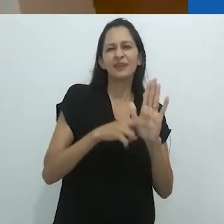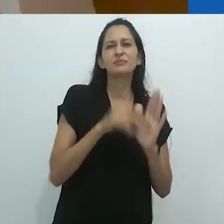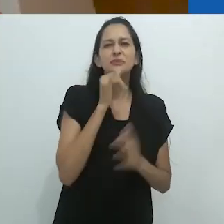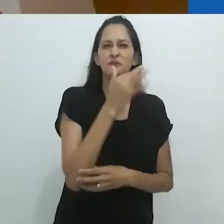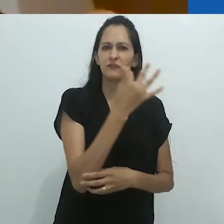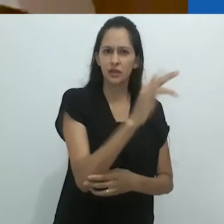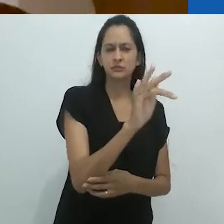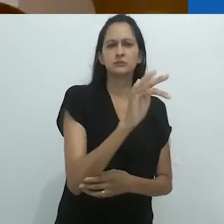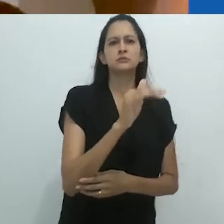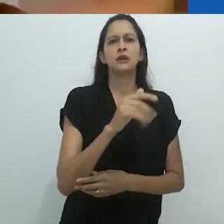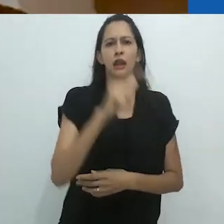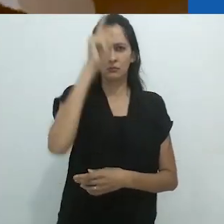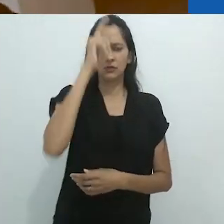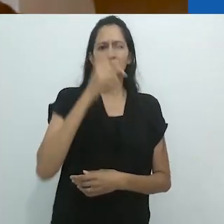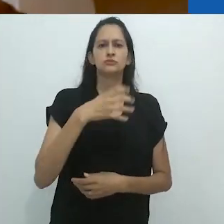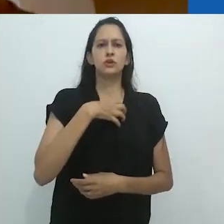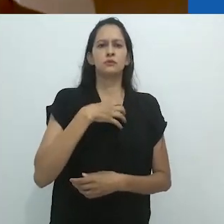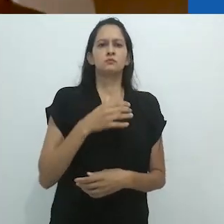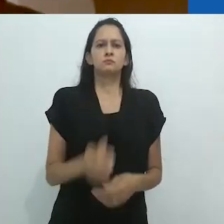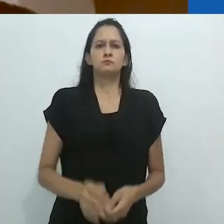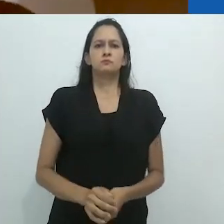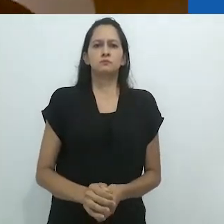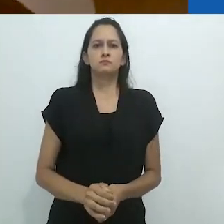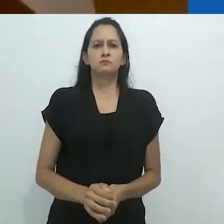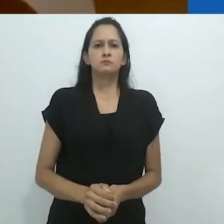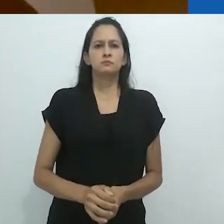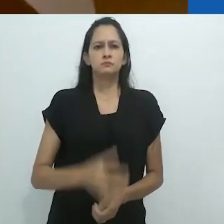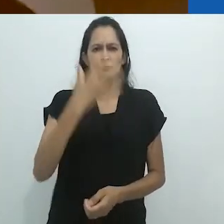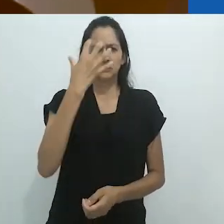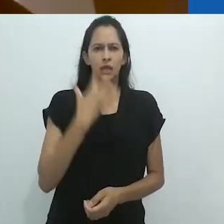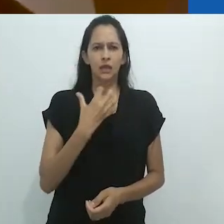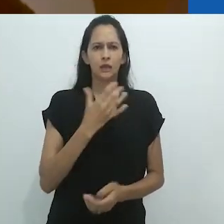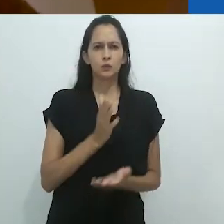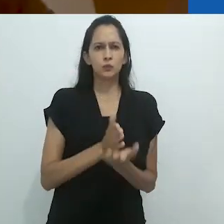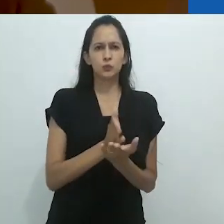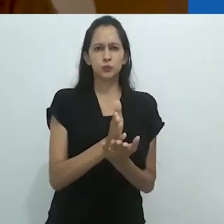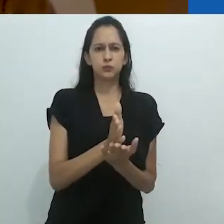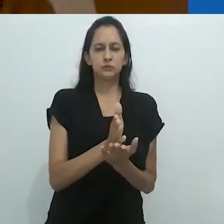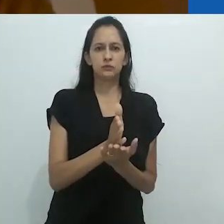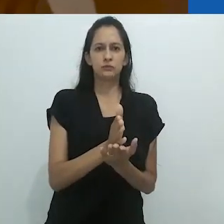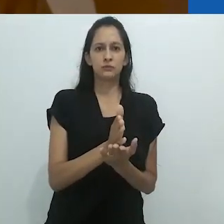especialmente em países como a França ou a Alemanha.